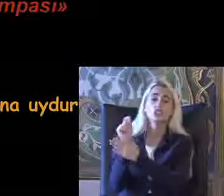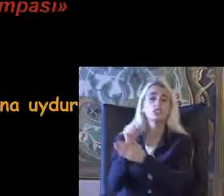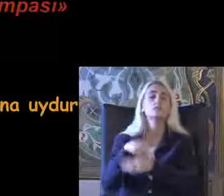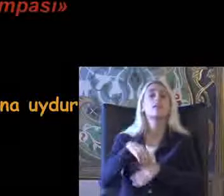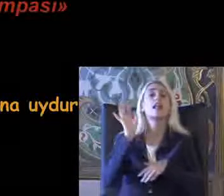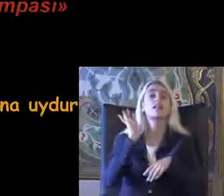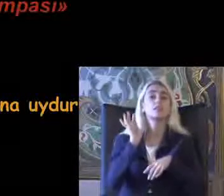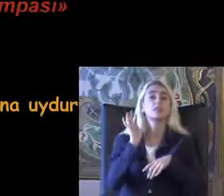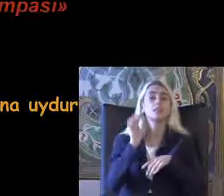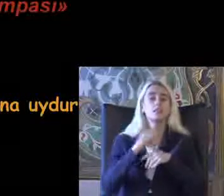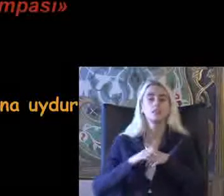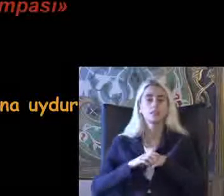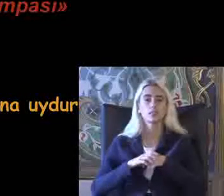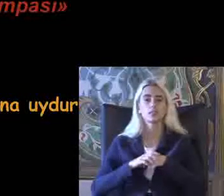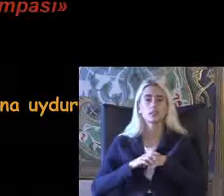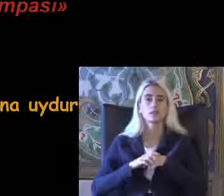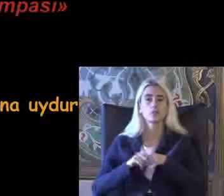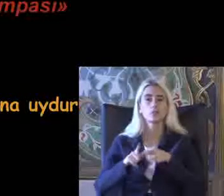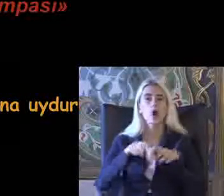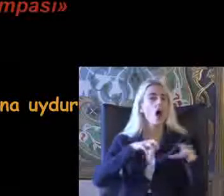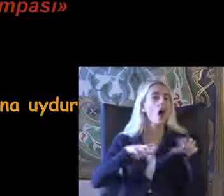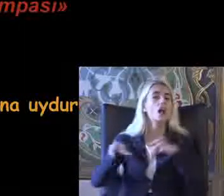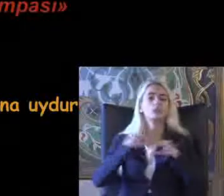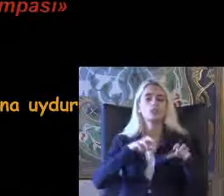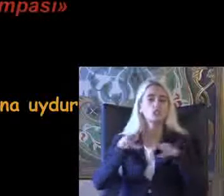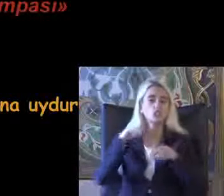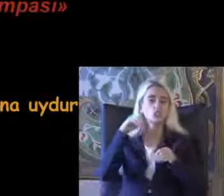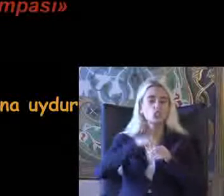Bu Ayrımcılığa maruz kalmayacaktır